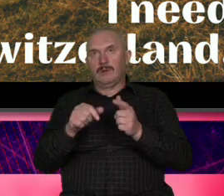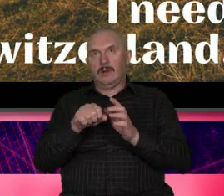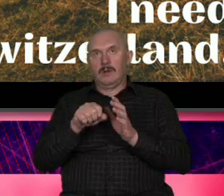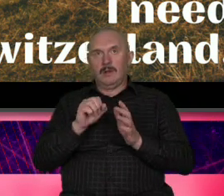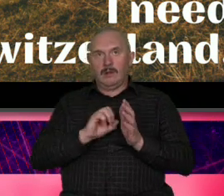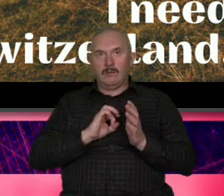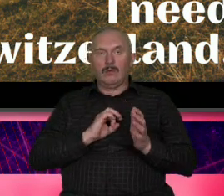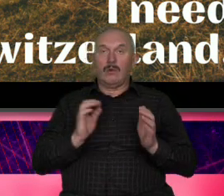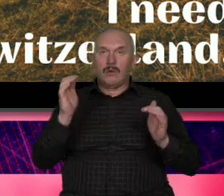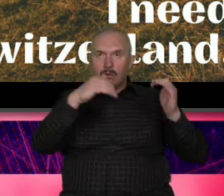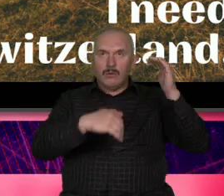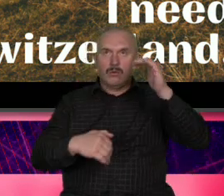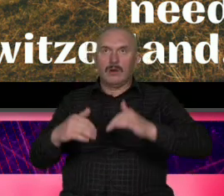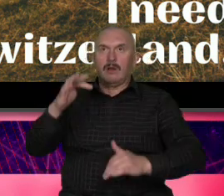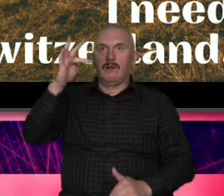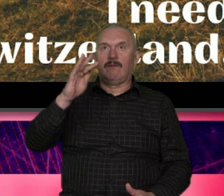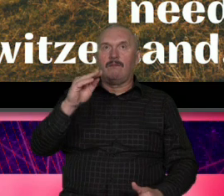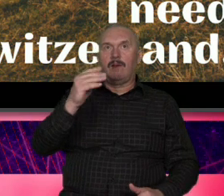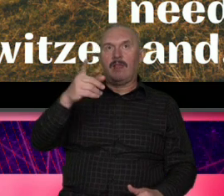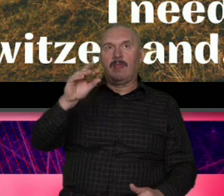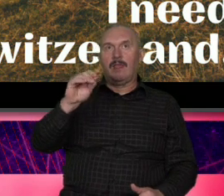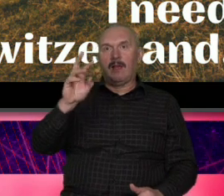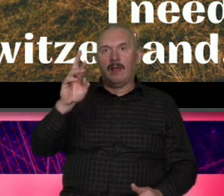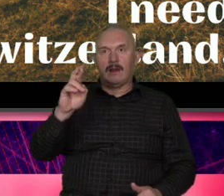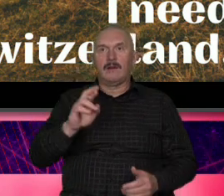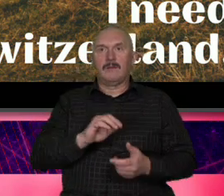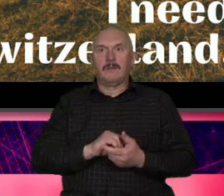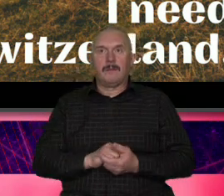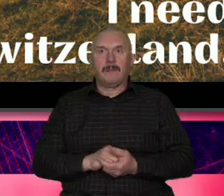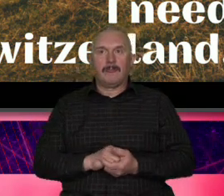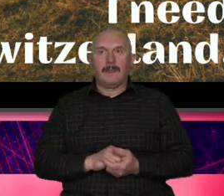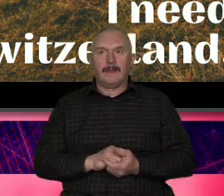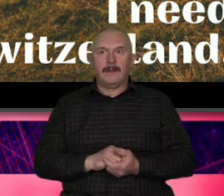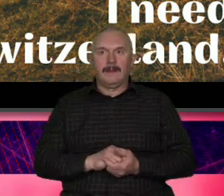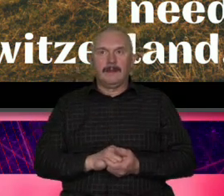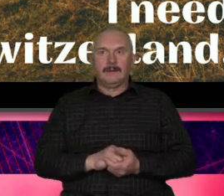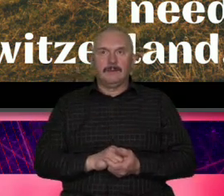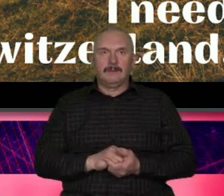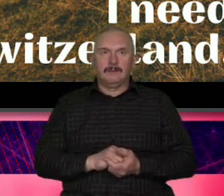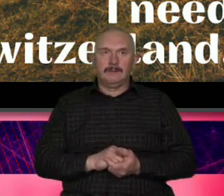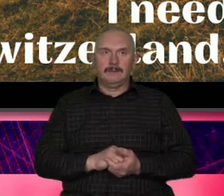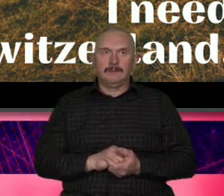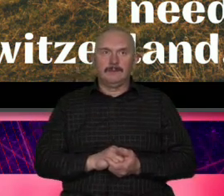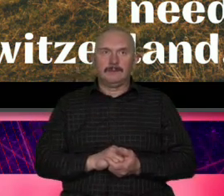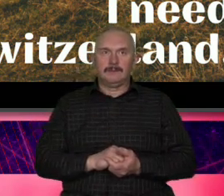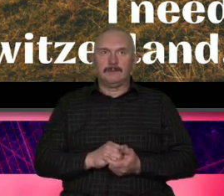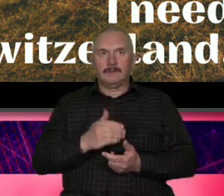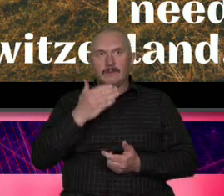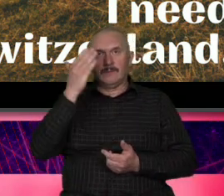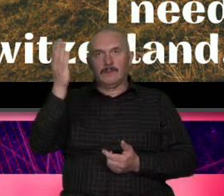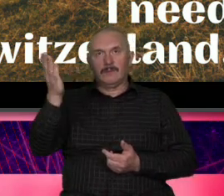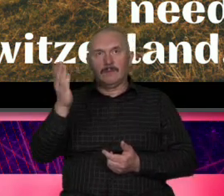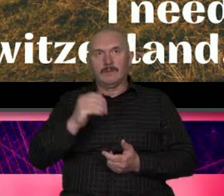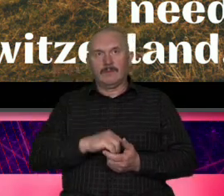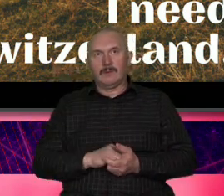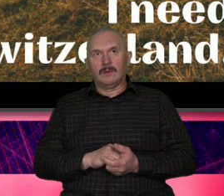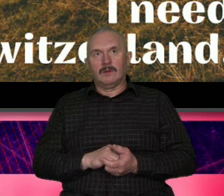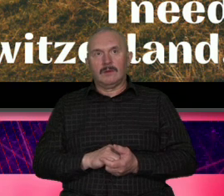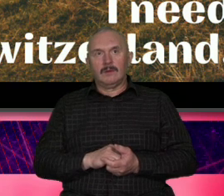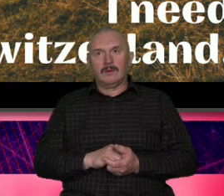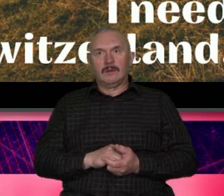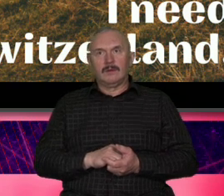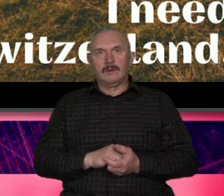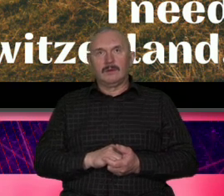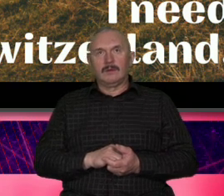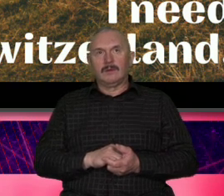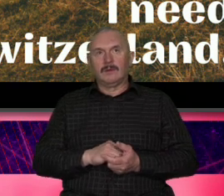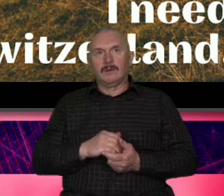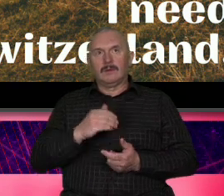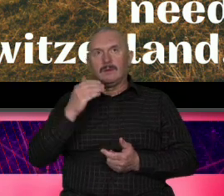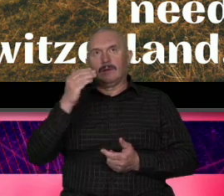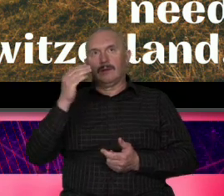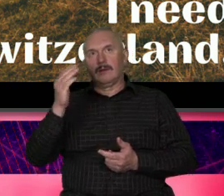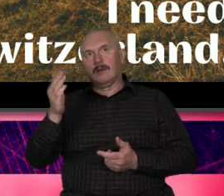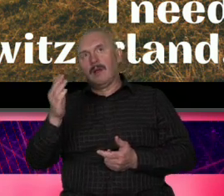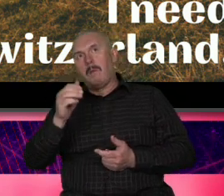Federer i tym słowem kluczem tym takim zwornikiem jest perf Szwajcaria